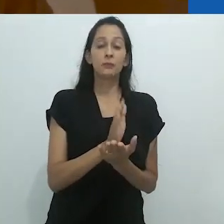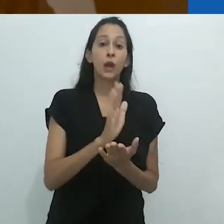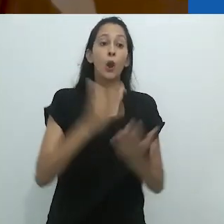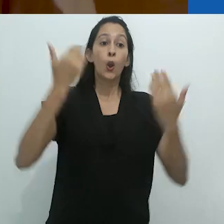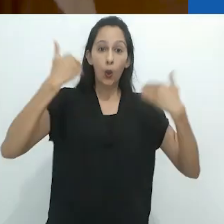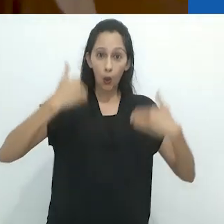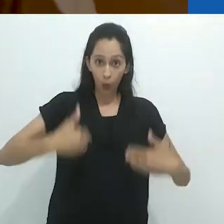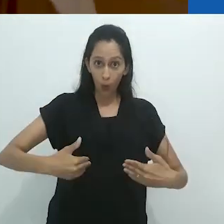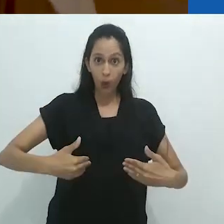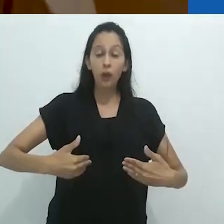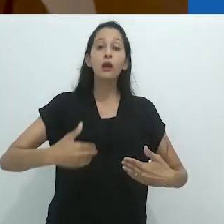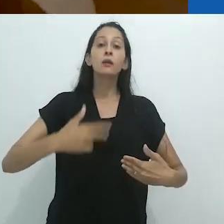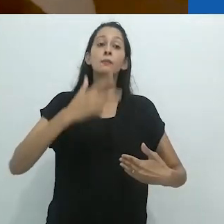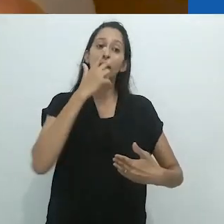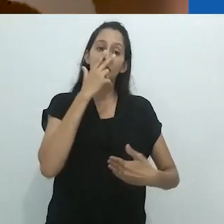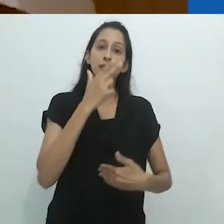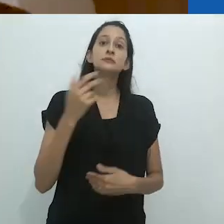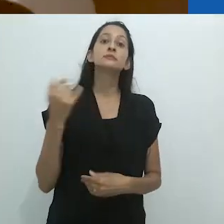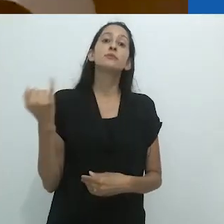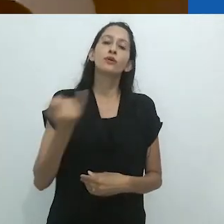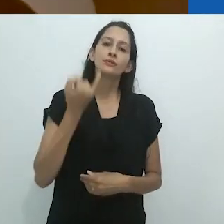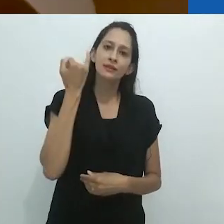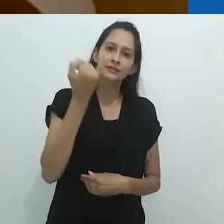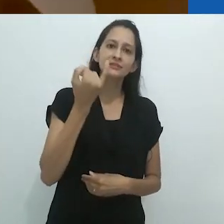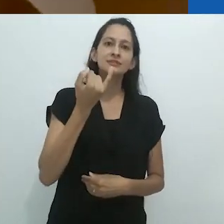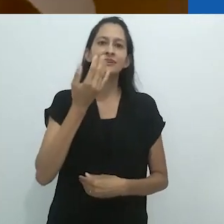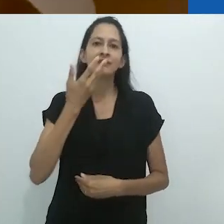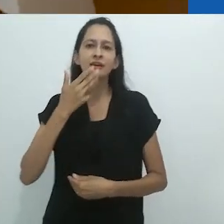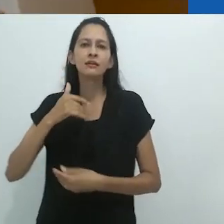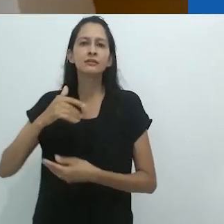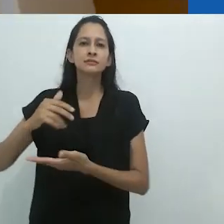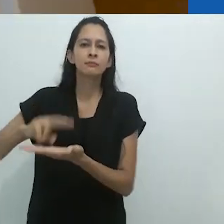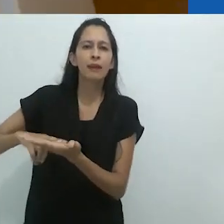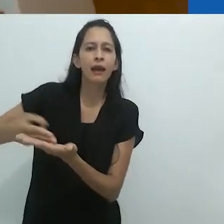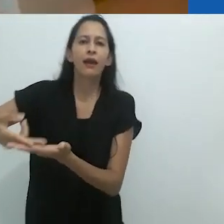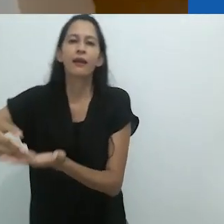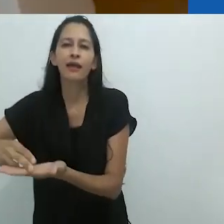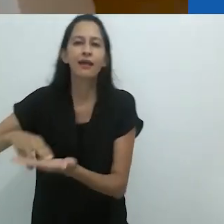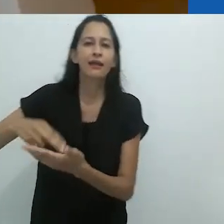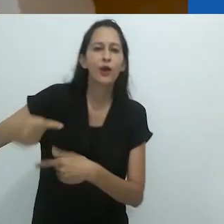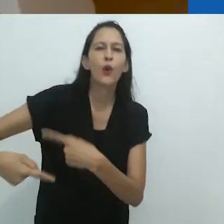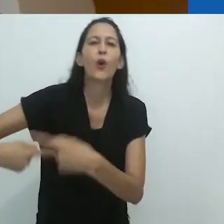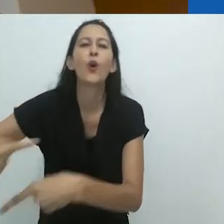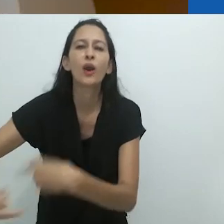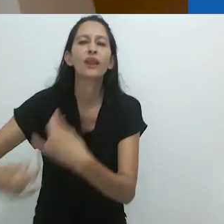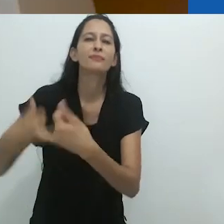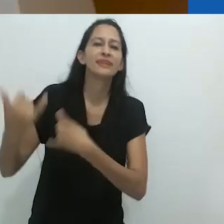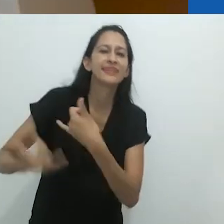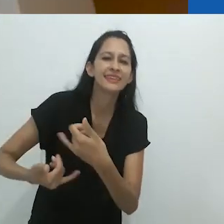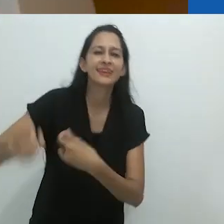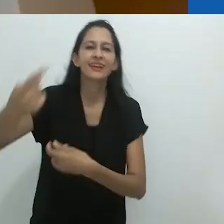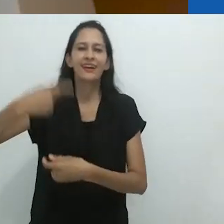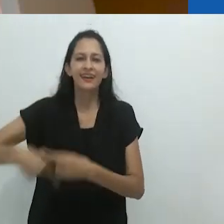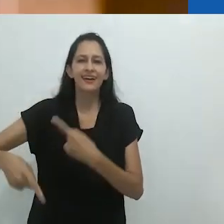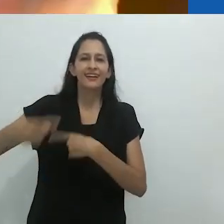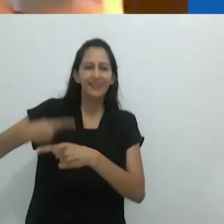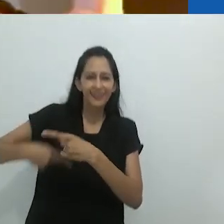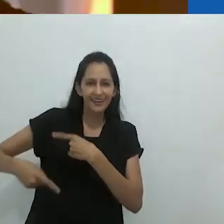E o corpo parece muito importante à medida em que a criança rola no chão, virando nessa e naquela direção, como um tubarão,